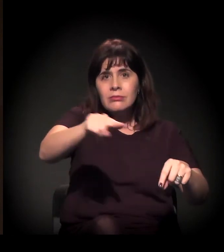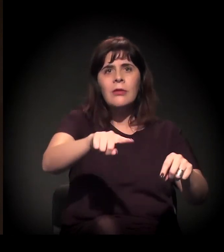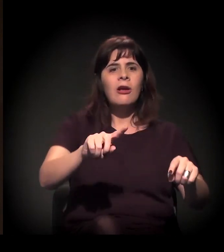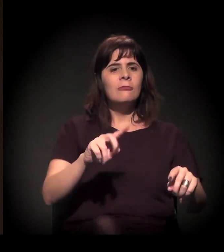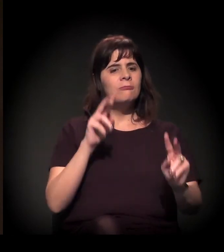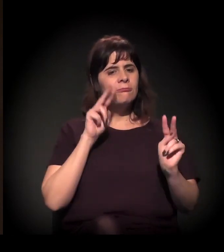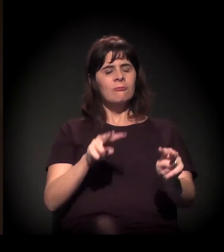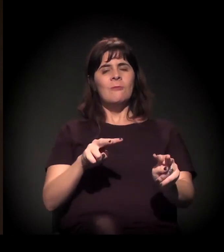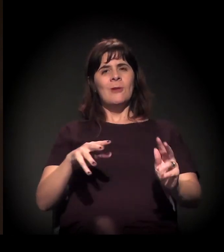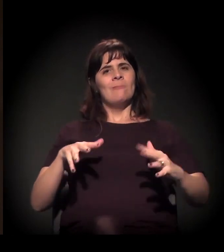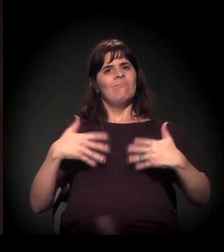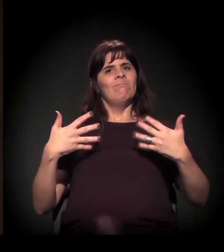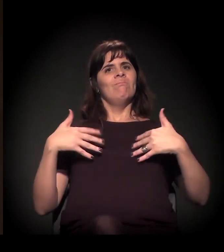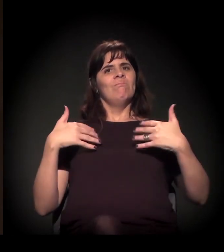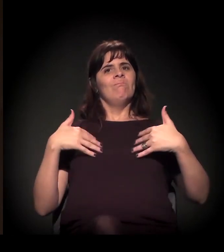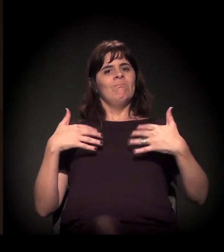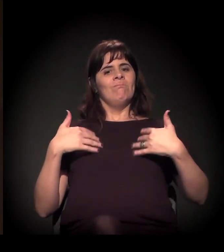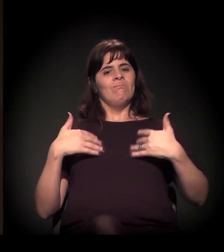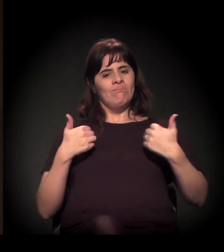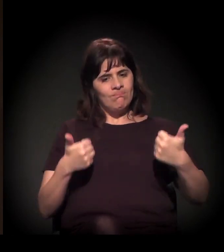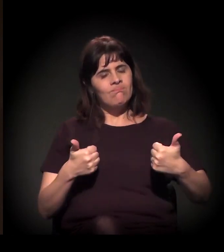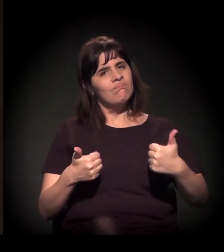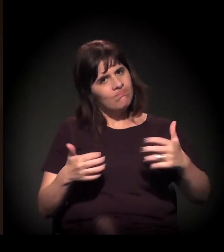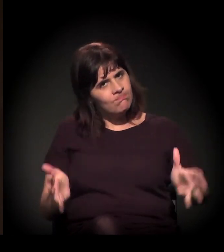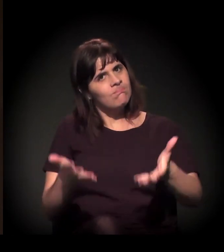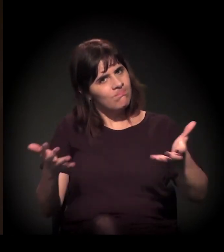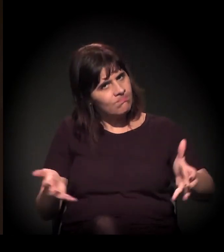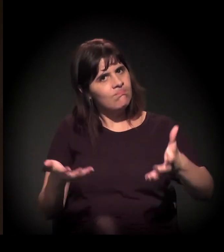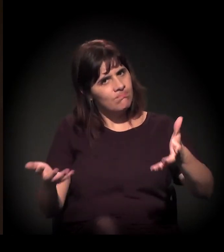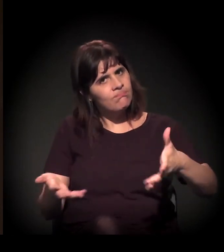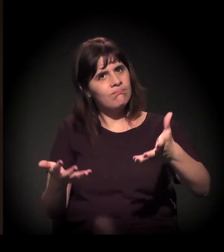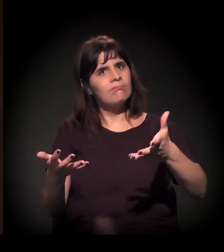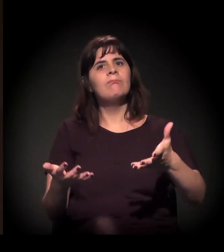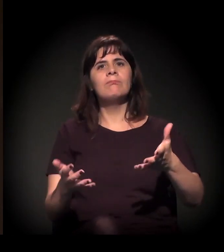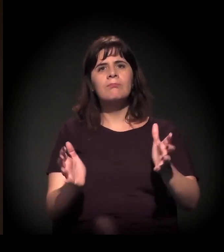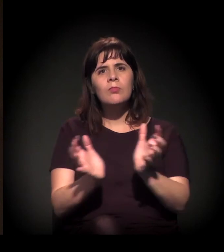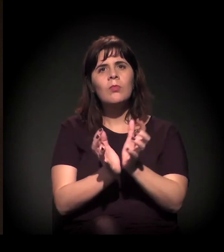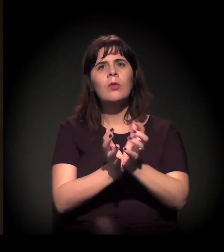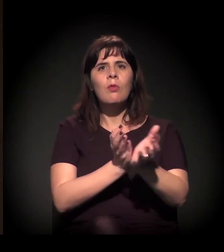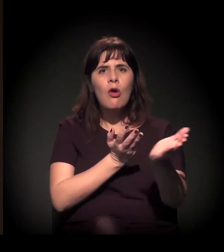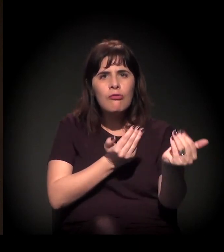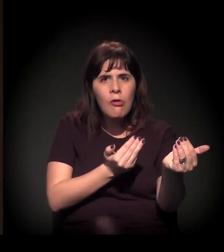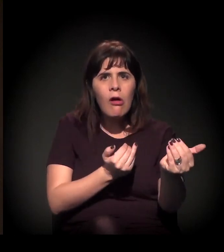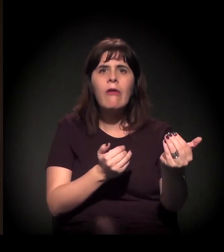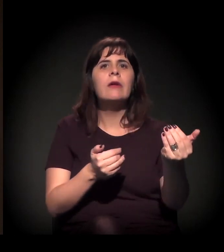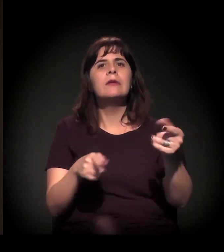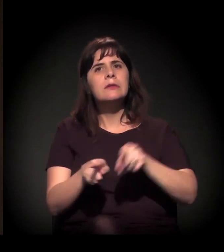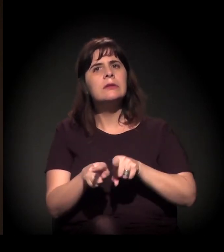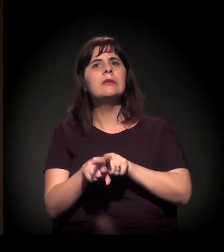porque envolve não só a pauta da juventude, mas também mostra que há um novo processo